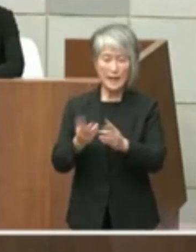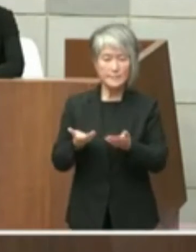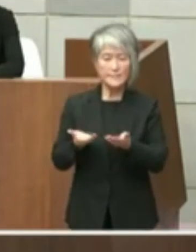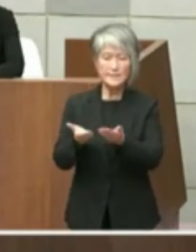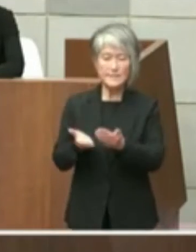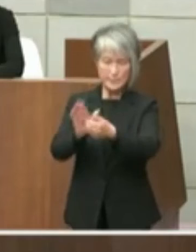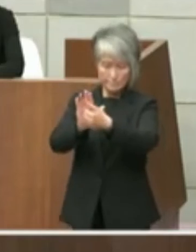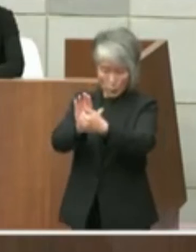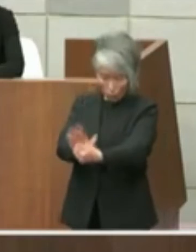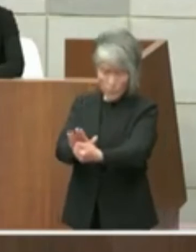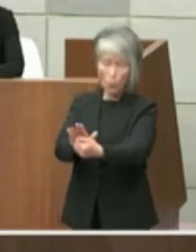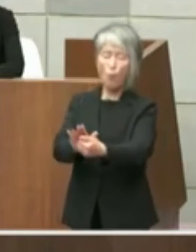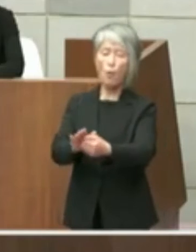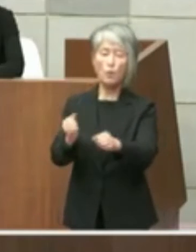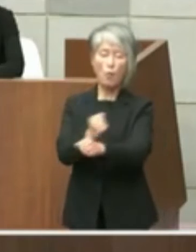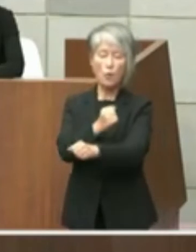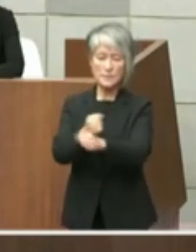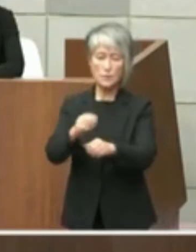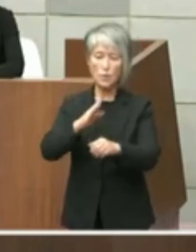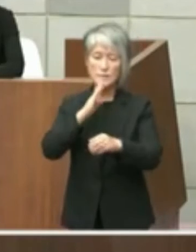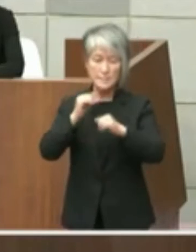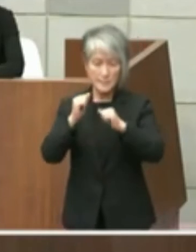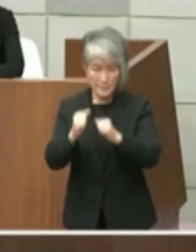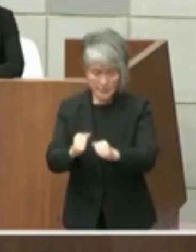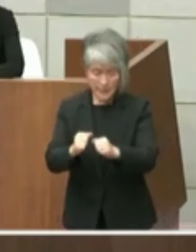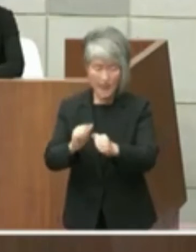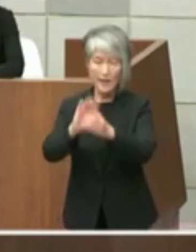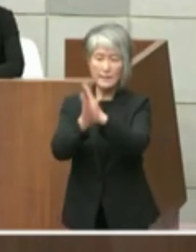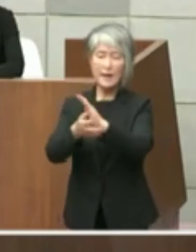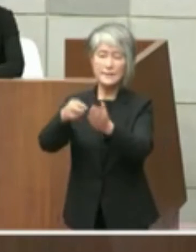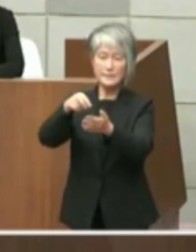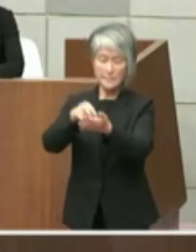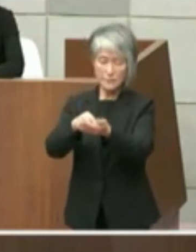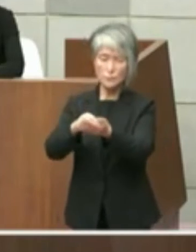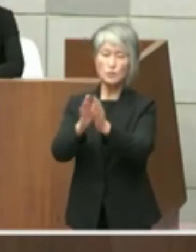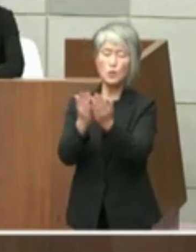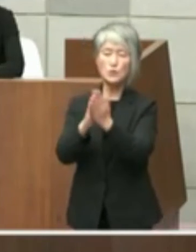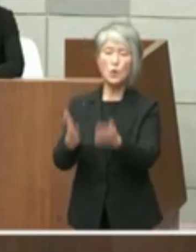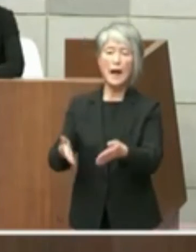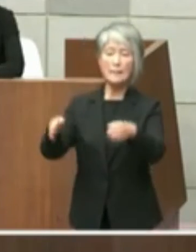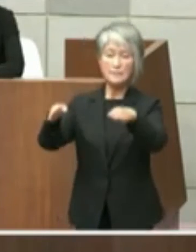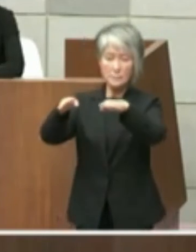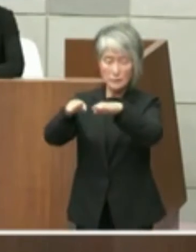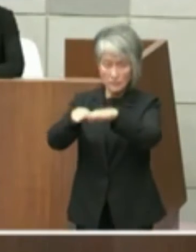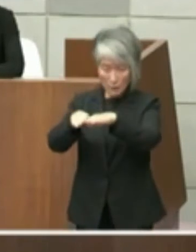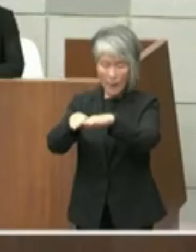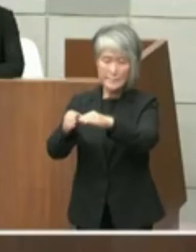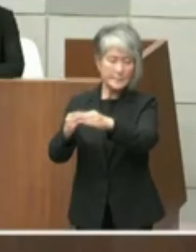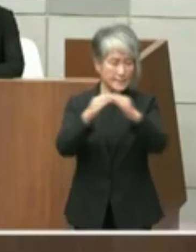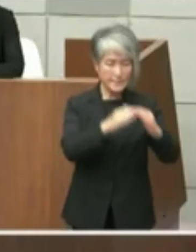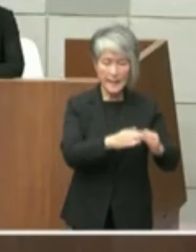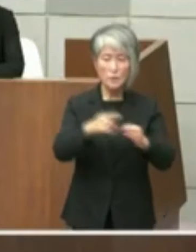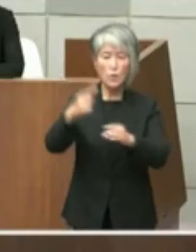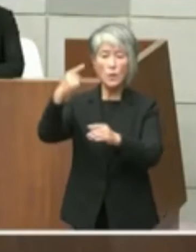したことから県立図書館の移転を考えれて いないことの記載があったものでござい